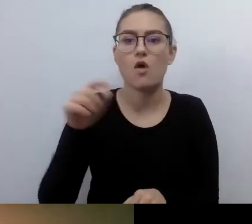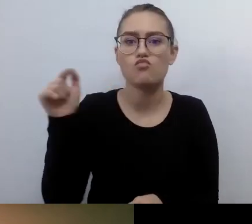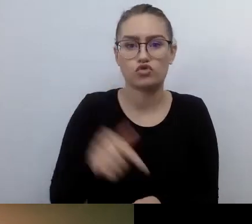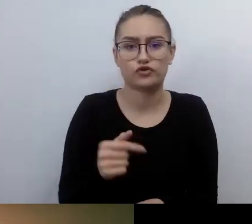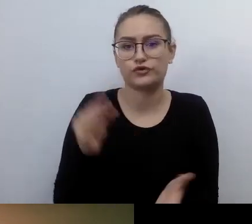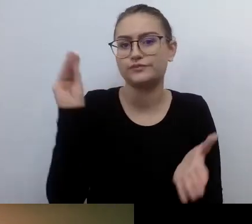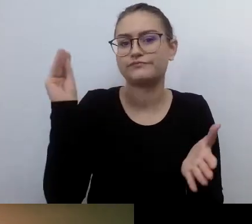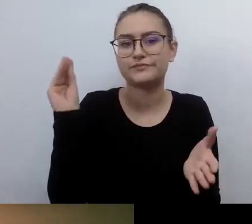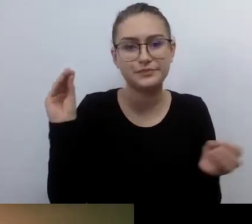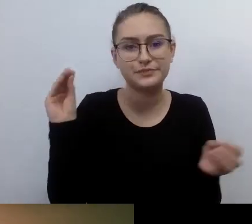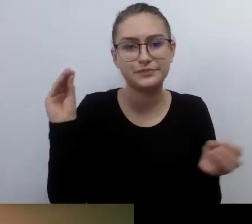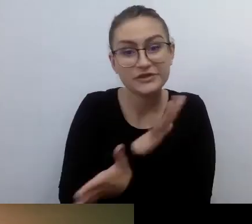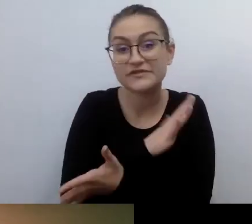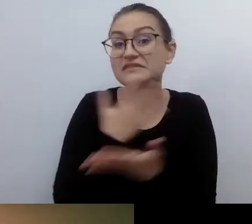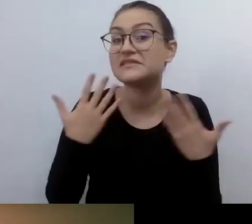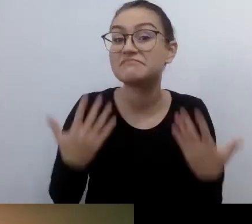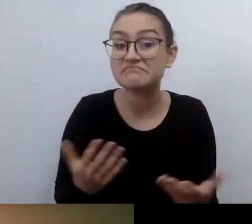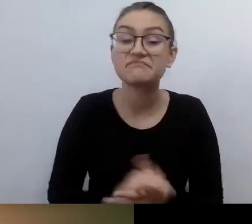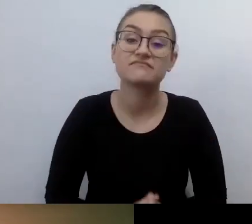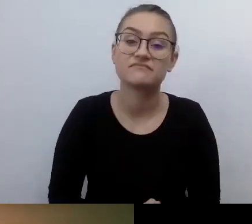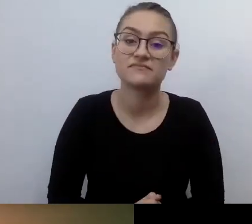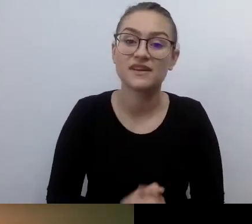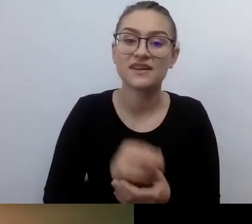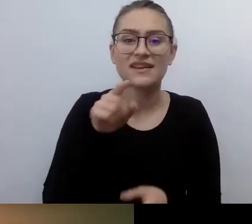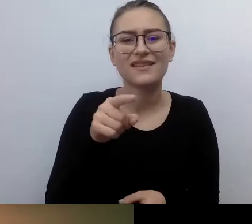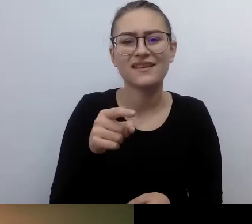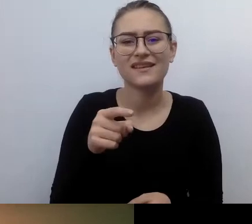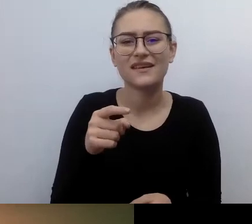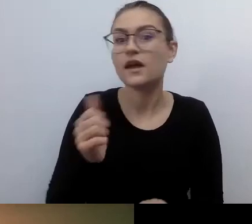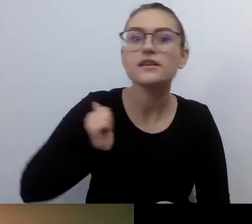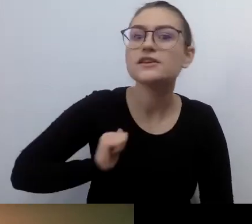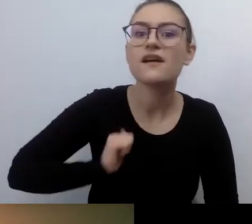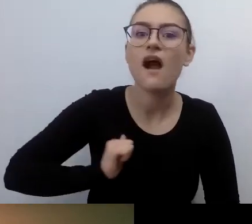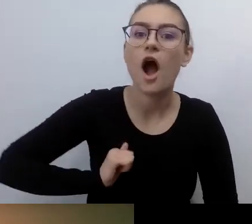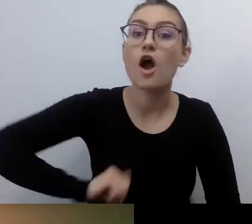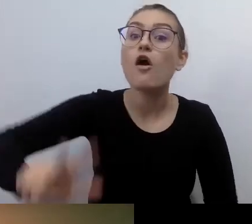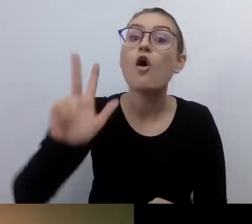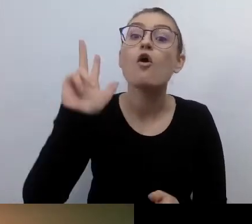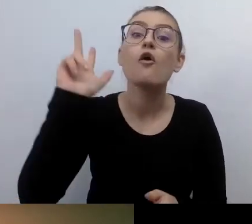Nie oczekuj, że ktoś będzie myślał o tym, żeby ci dostosowywać świat.